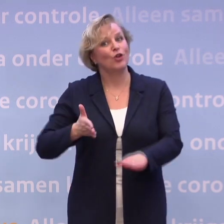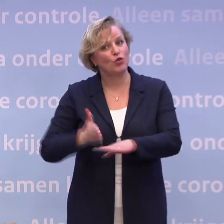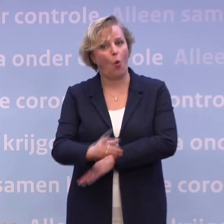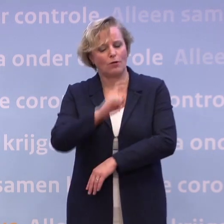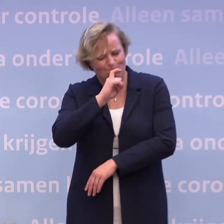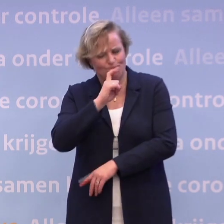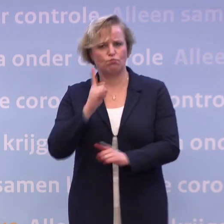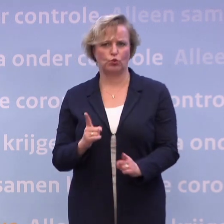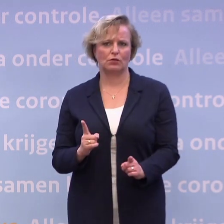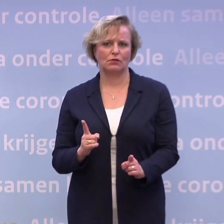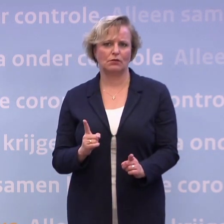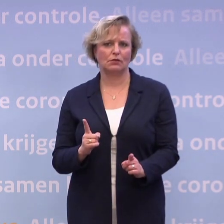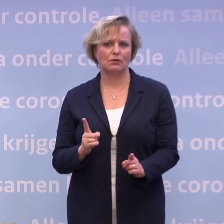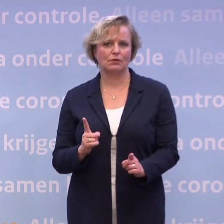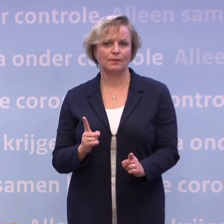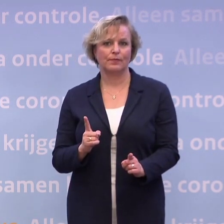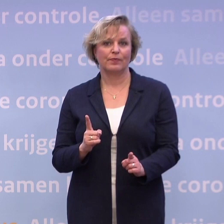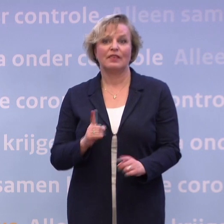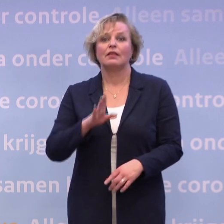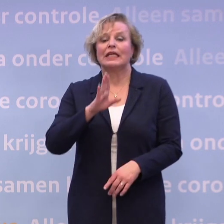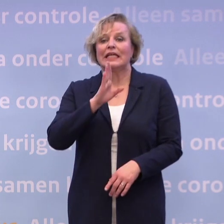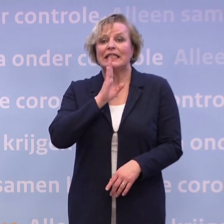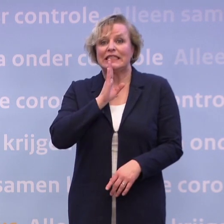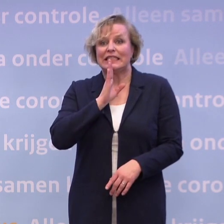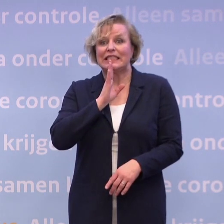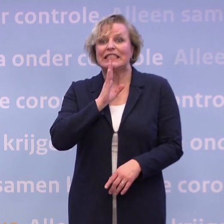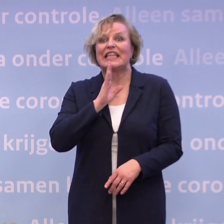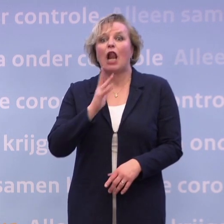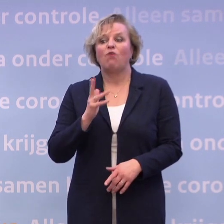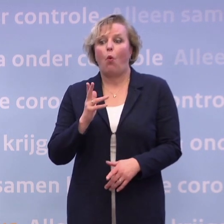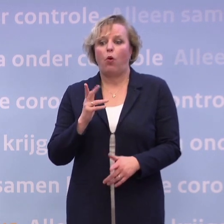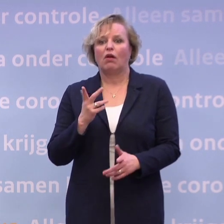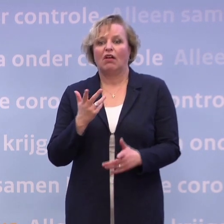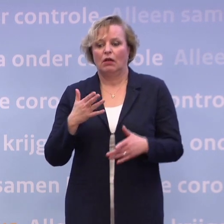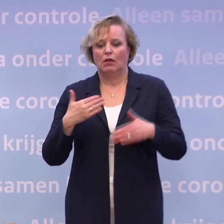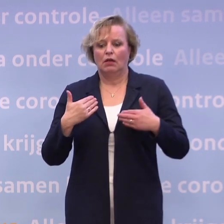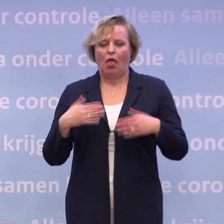Want als we daardoor besluiten om ons maar niet aan de regels te houden...